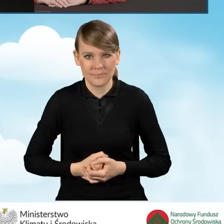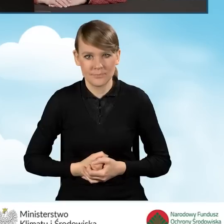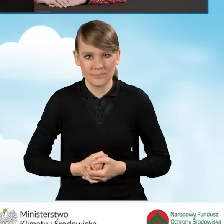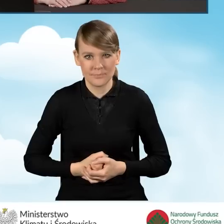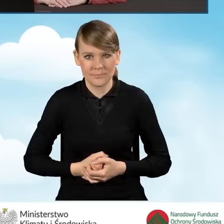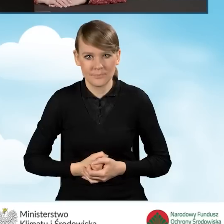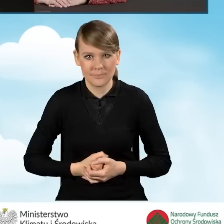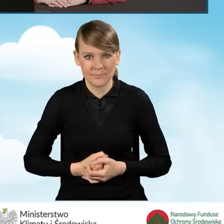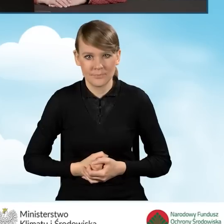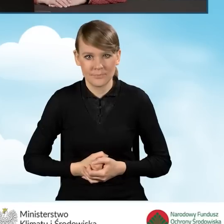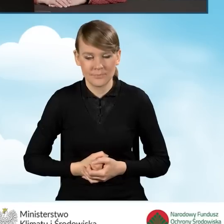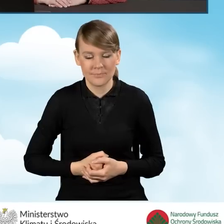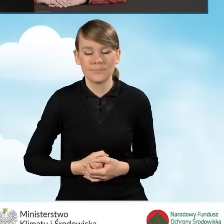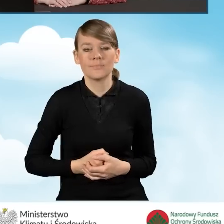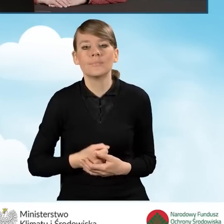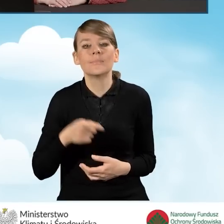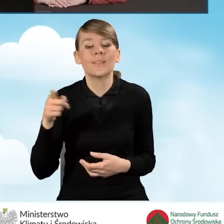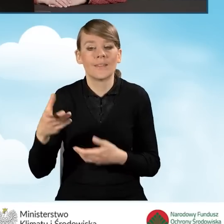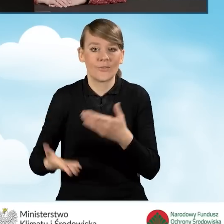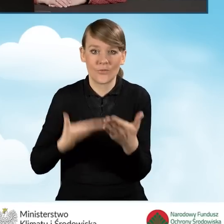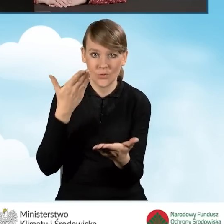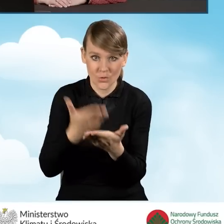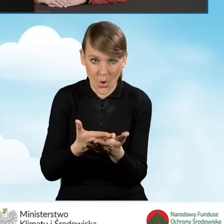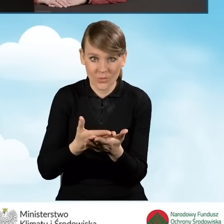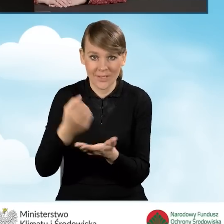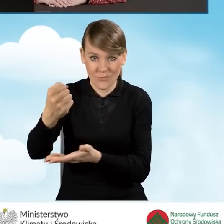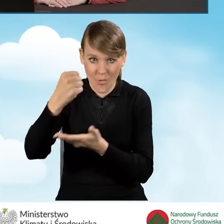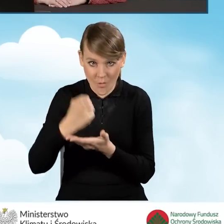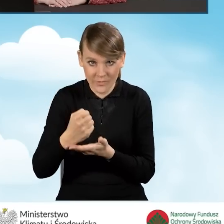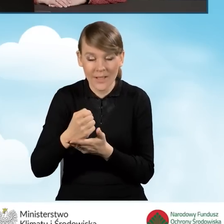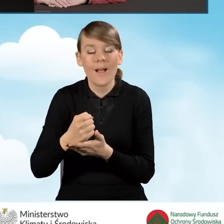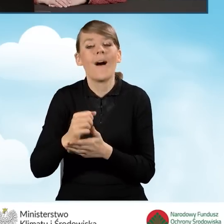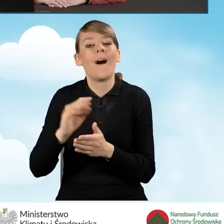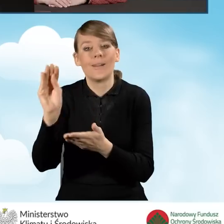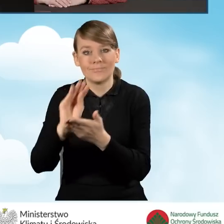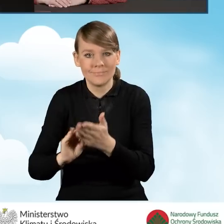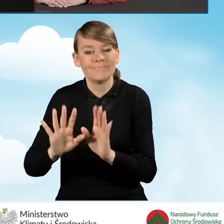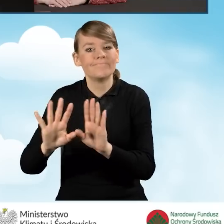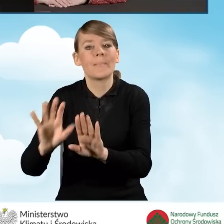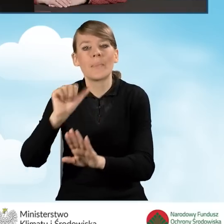Zawsze przed wypełnieniem wniosku o dofinansowanie, należy zapoznać się z dokumentacją programową,